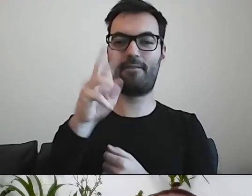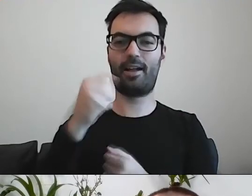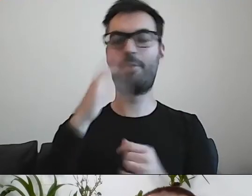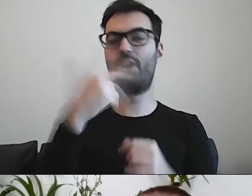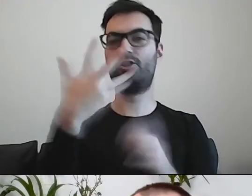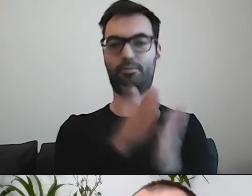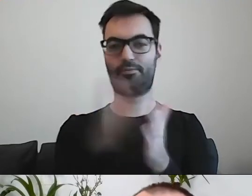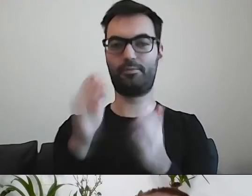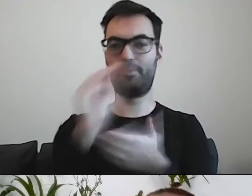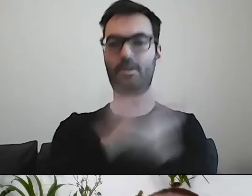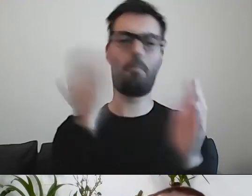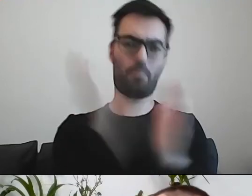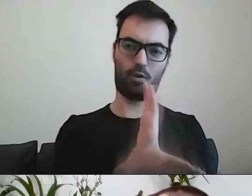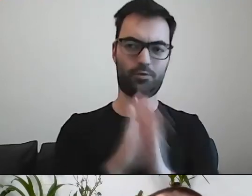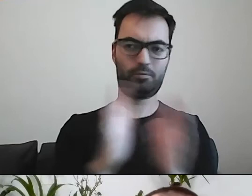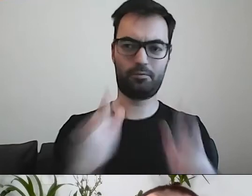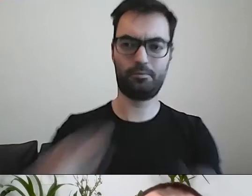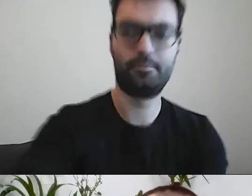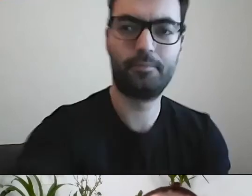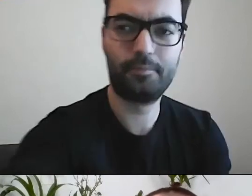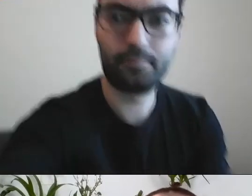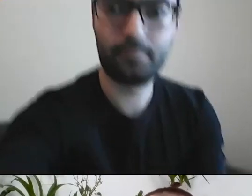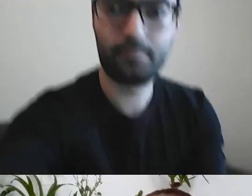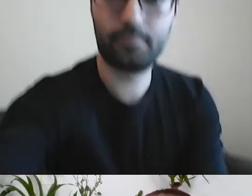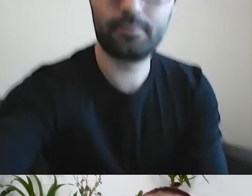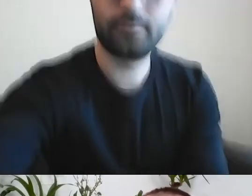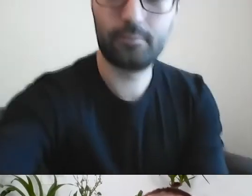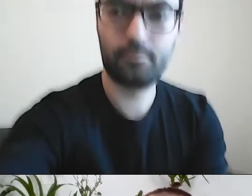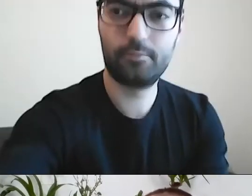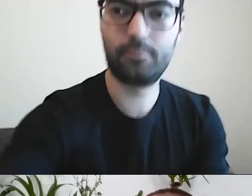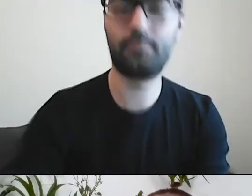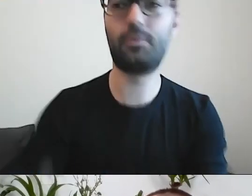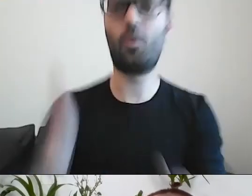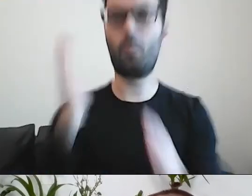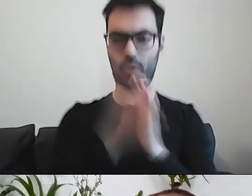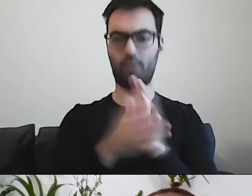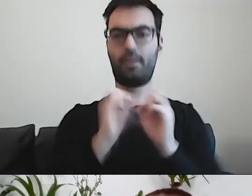Proste, gdzie z takimi zasadami, o jakich mówiłem, informowało się mieszkańca o czymś.